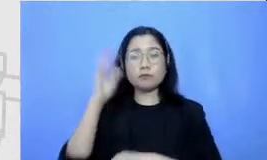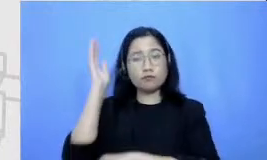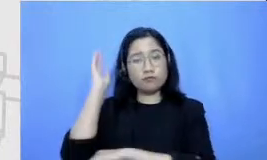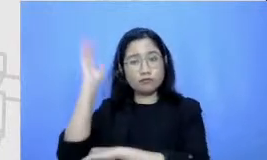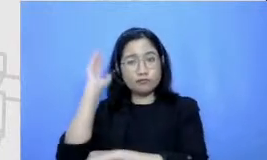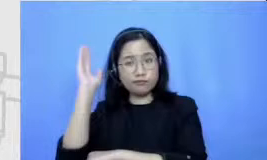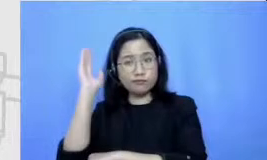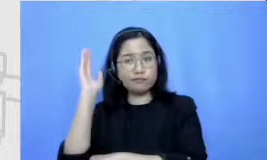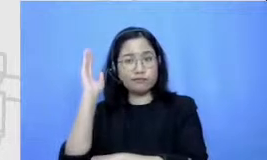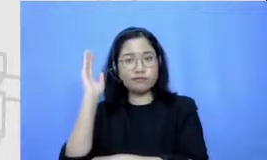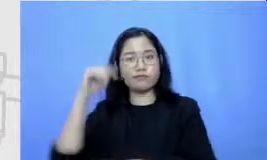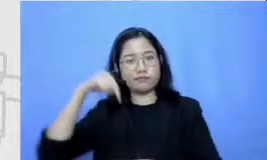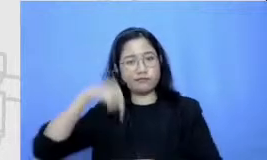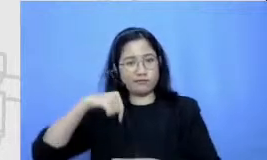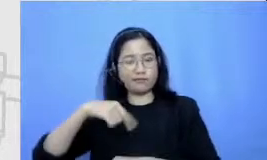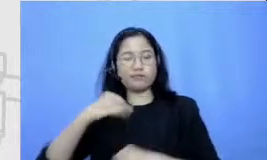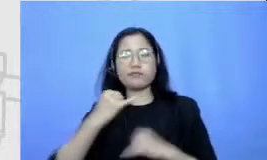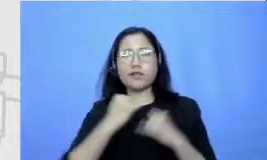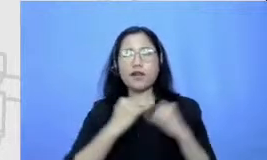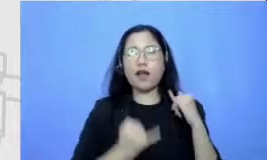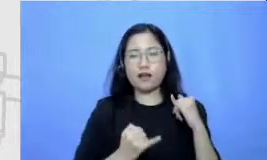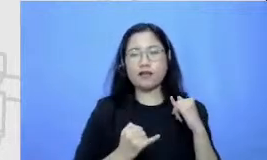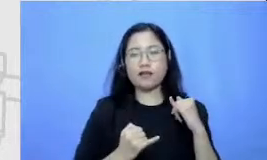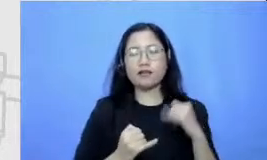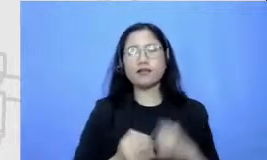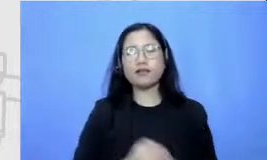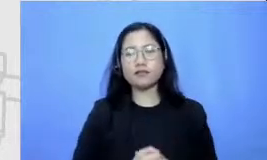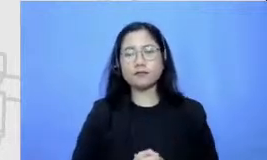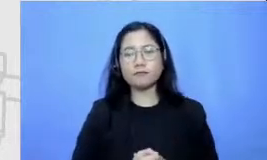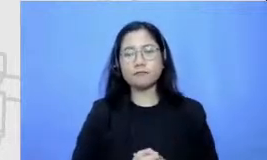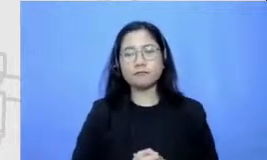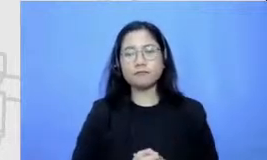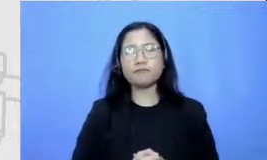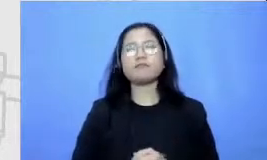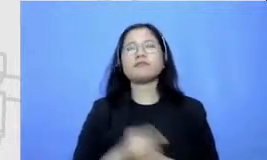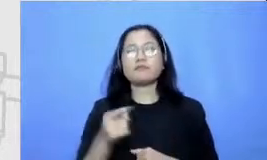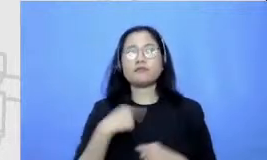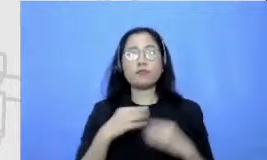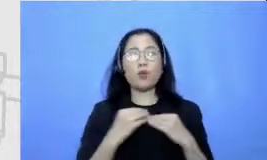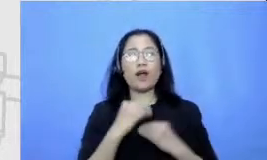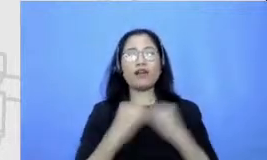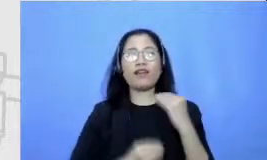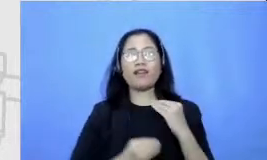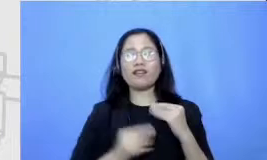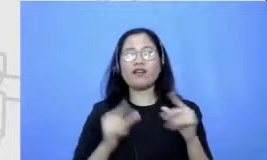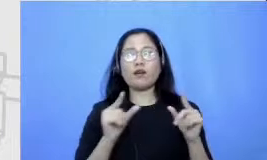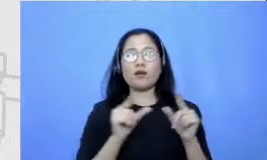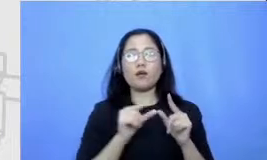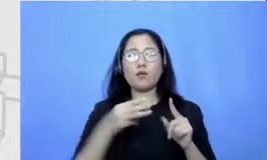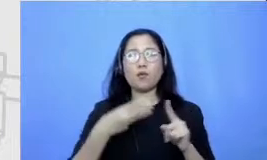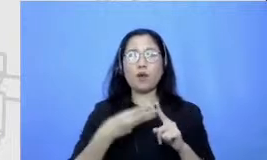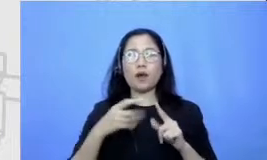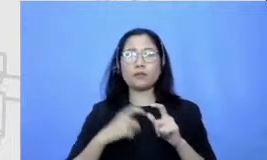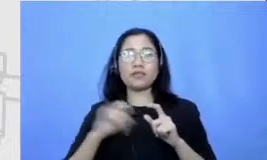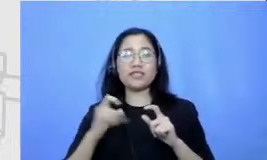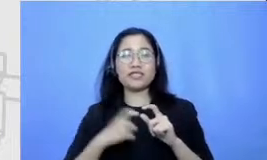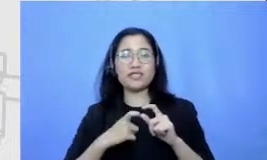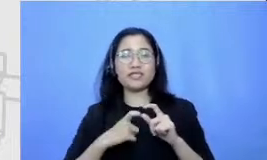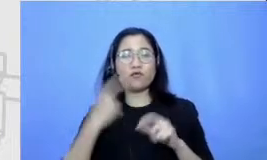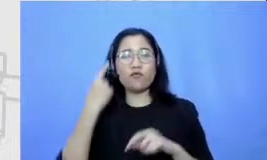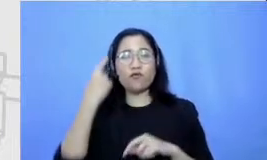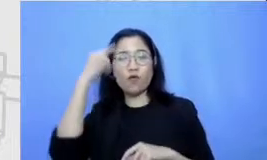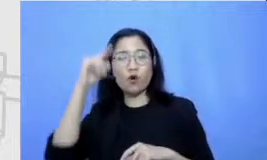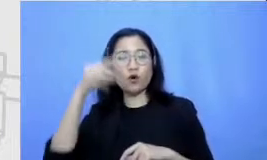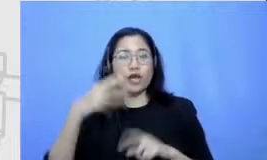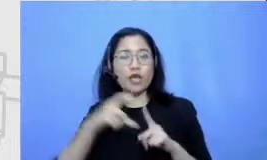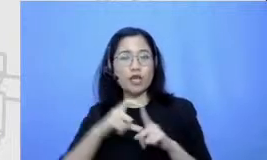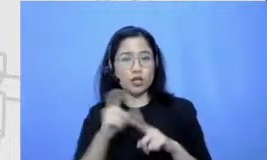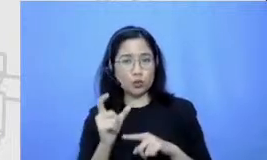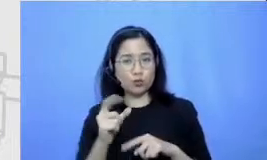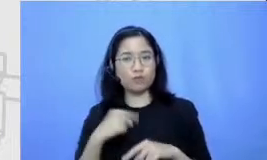atas nama tim wajib ooredoo Kami sangat senang bisa bercerita dengan bapak disebabkan e-book